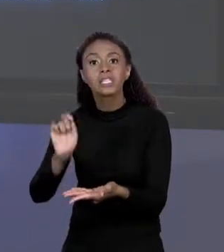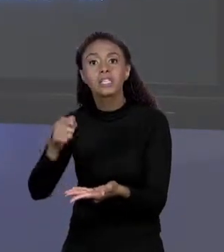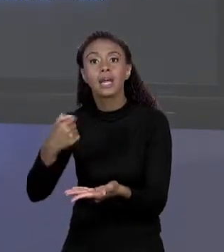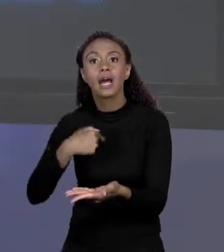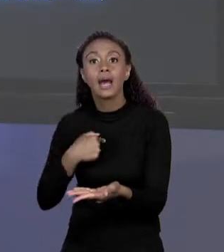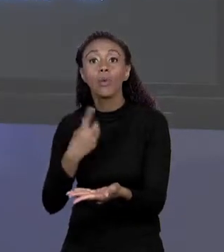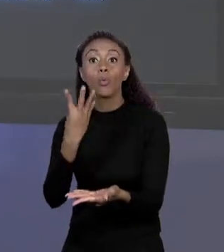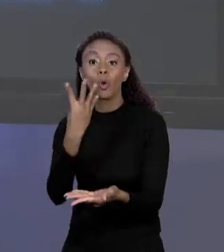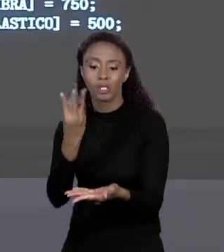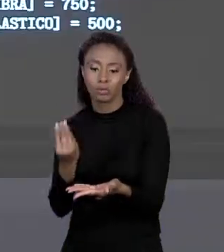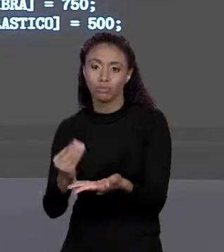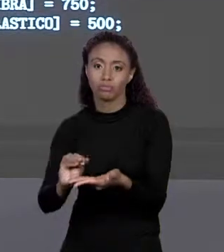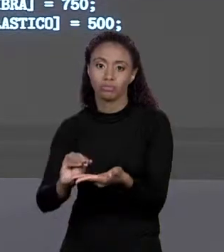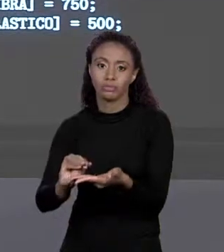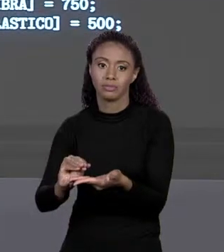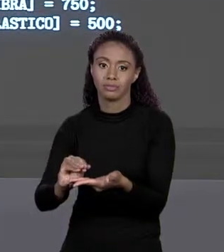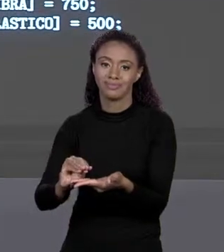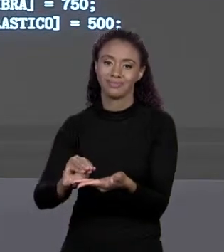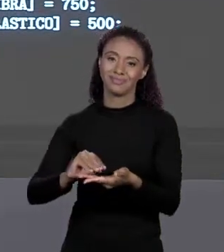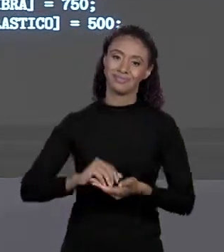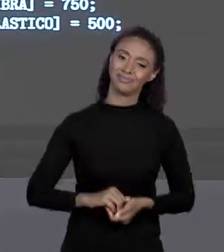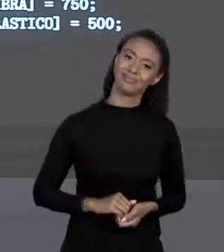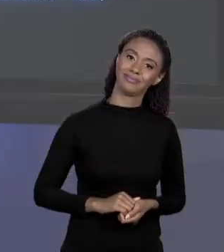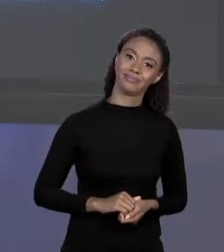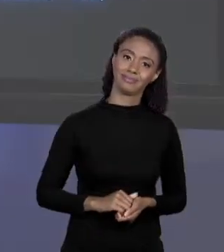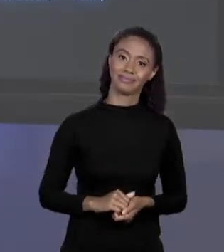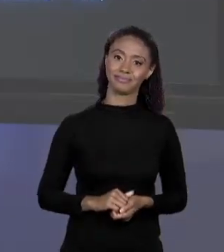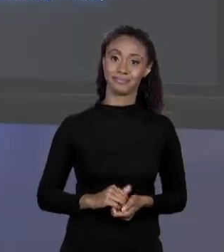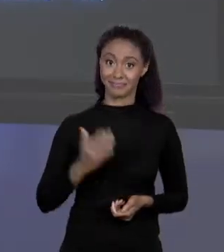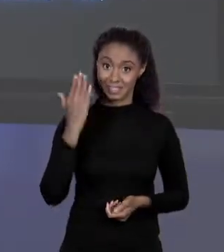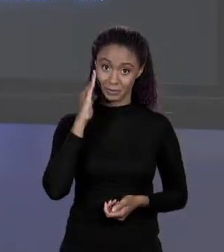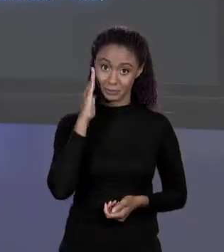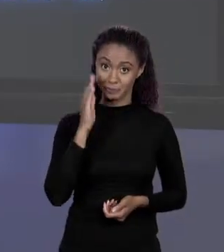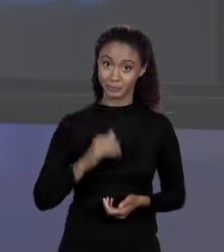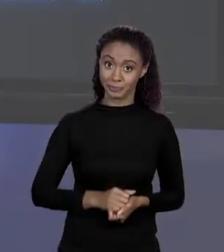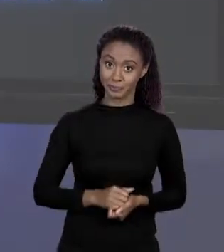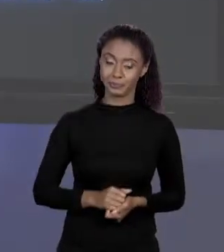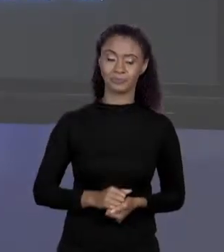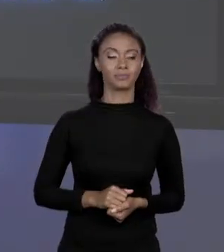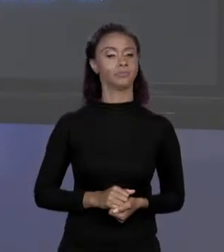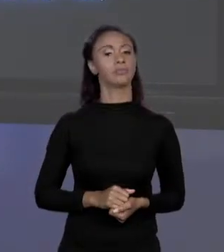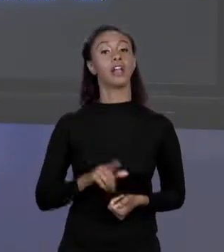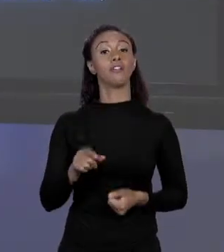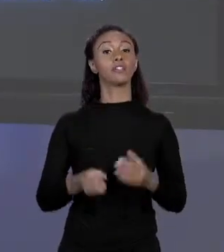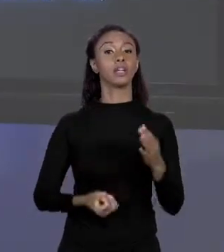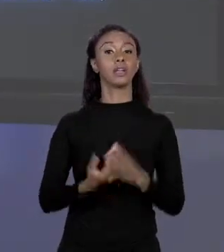QUATRO ELEMENTOS. SE ELEMENTOS SIGNIFICA QUE VAI ZERAR ISSO DAÍ. ENTÃO O QUE VOCÊ VAI CRIAR? ESPAÇO NA MEMÓRIA PARA